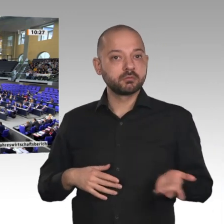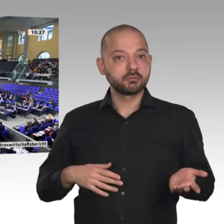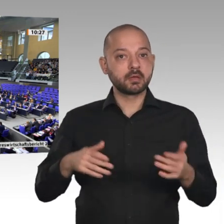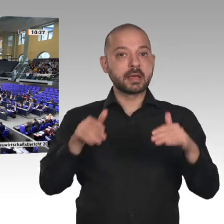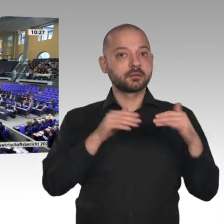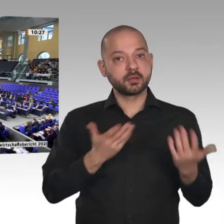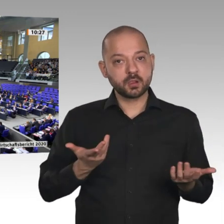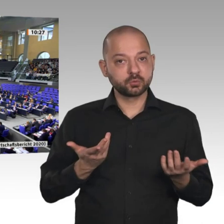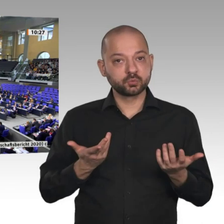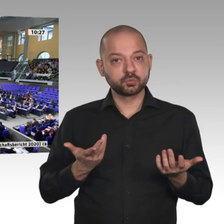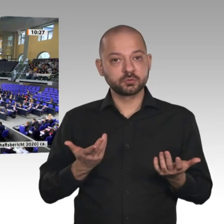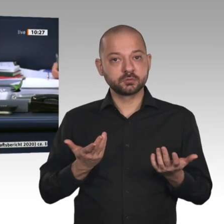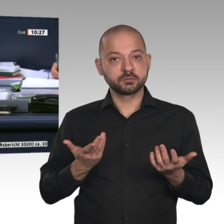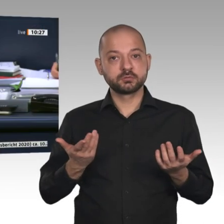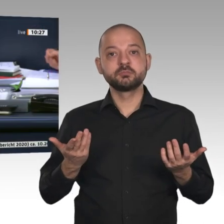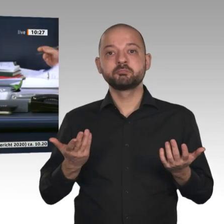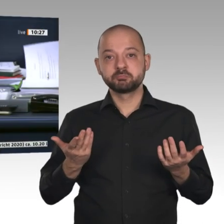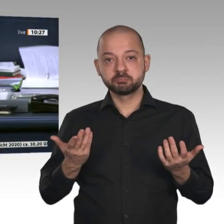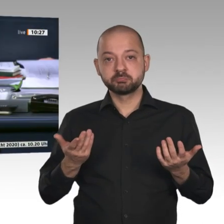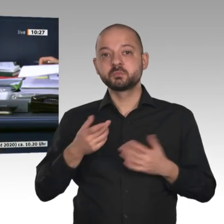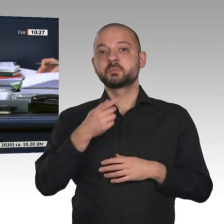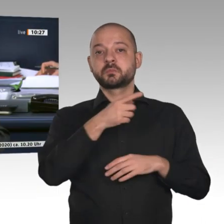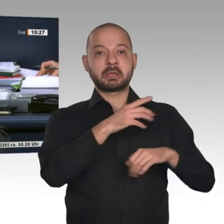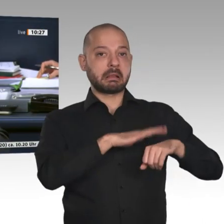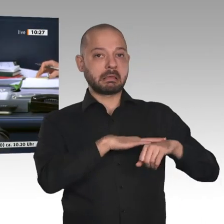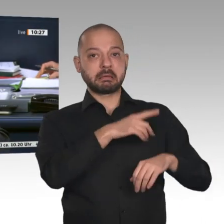Dann ist diese Beschlussempfehlung bei